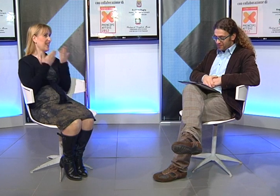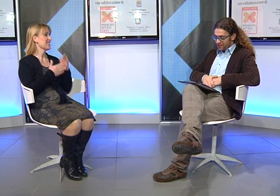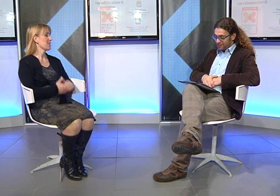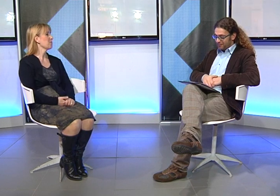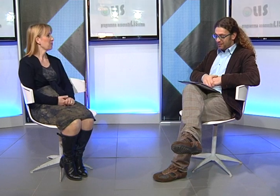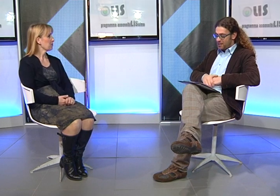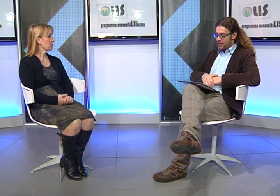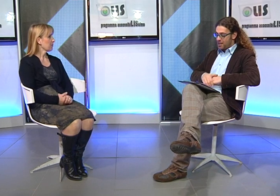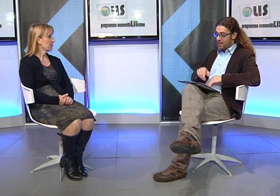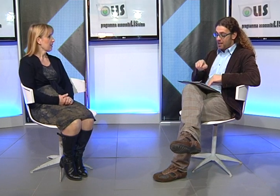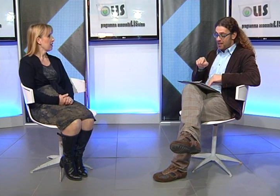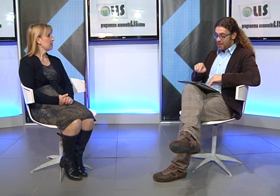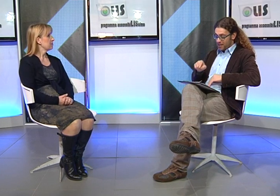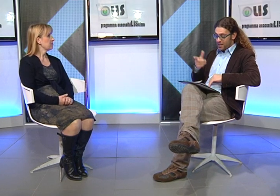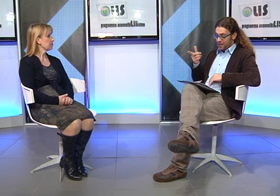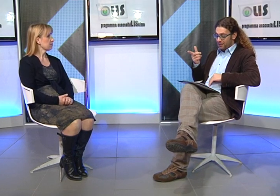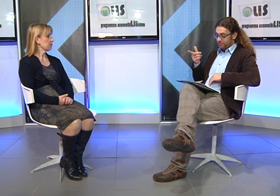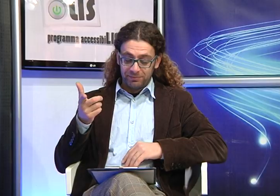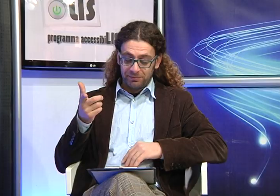Grazie!